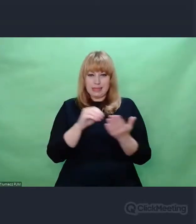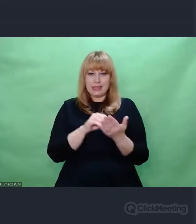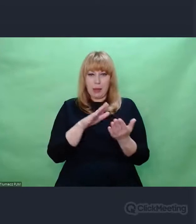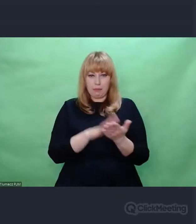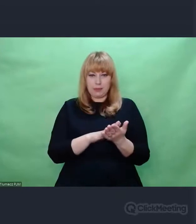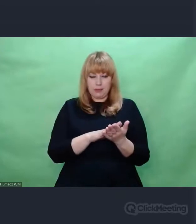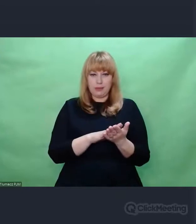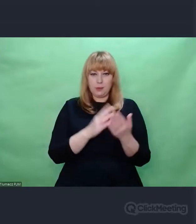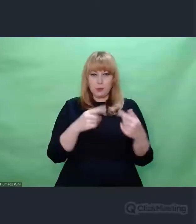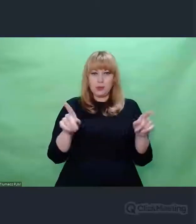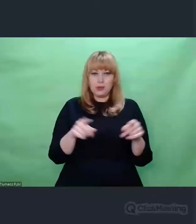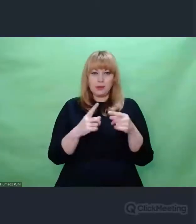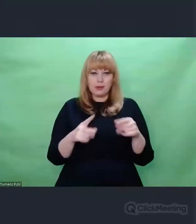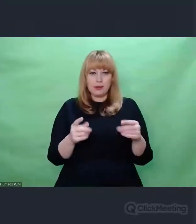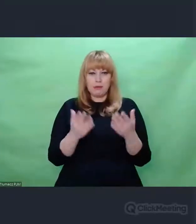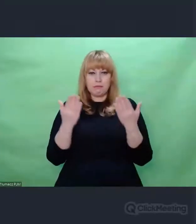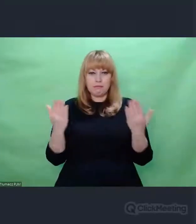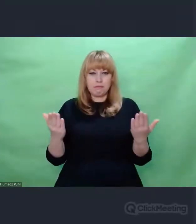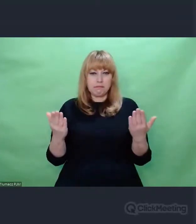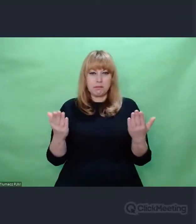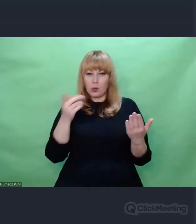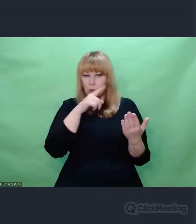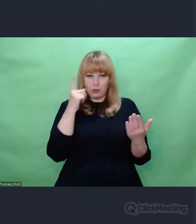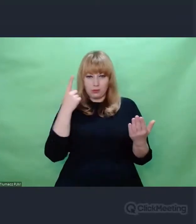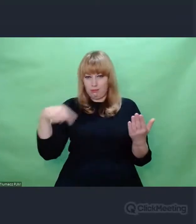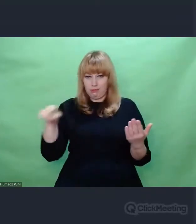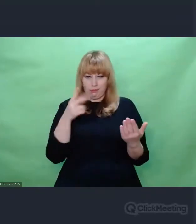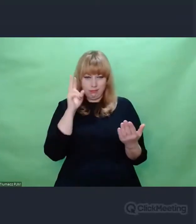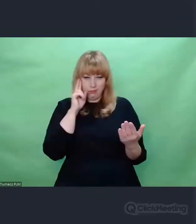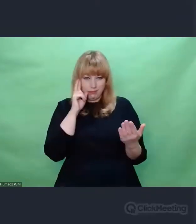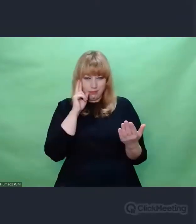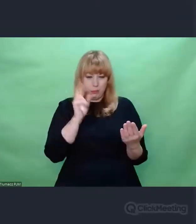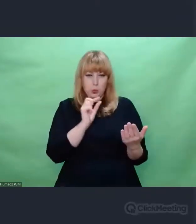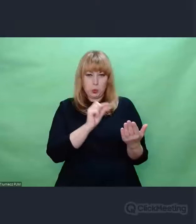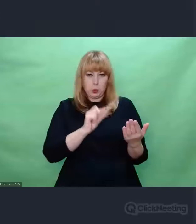dla większości ludzi nieczytelny, wciela się w rolę deszyfranta,